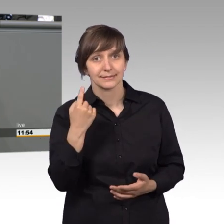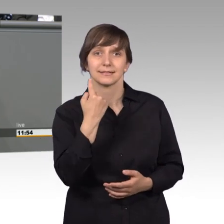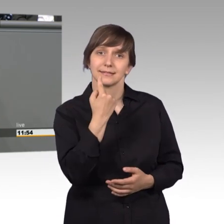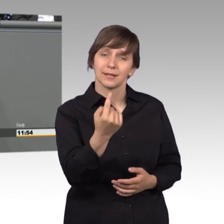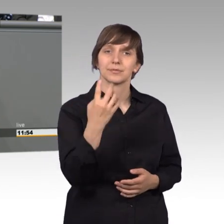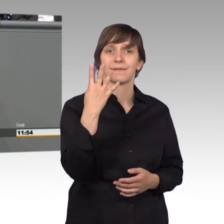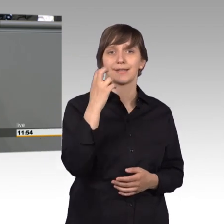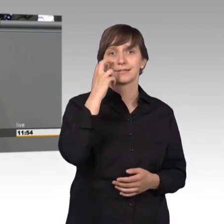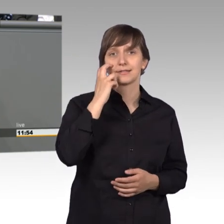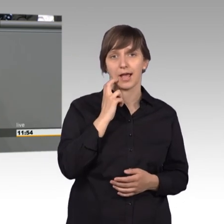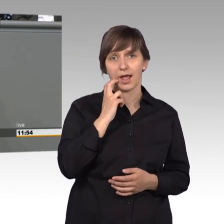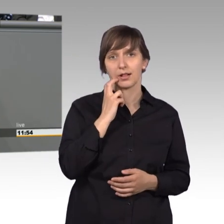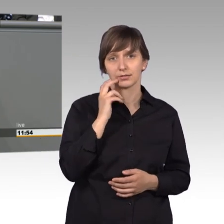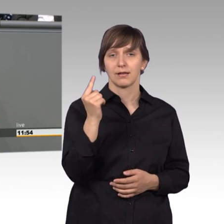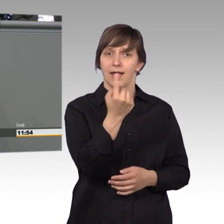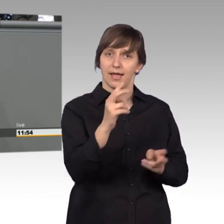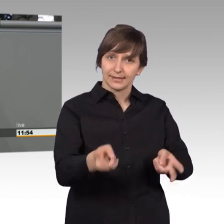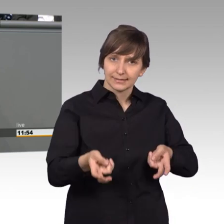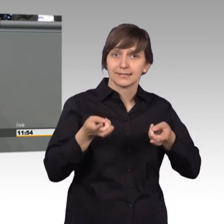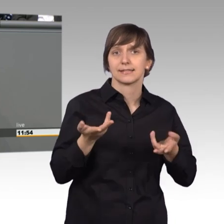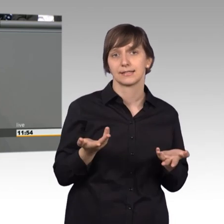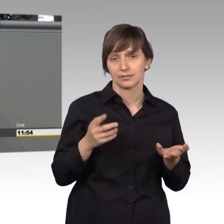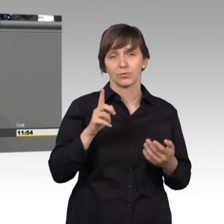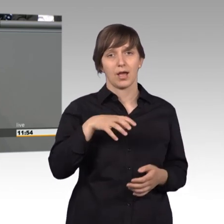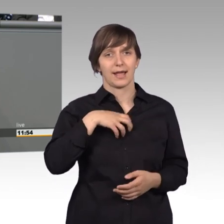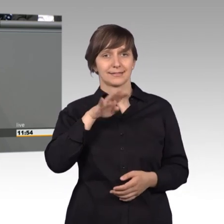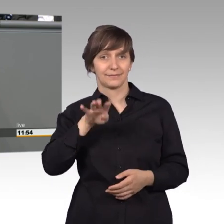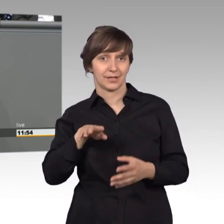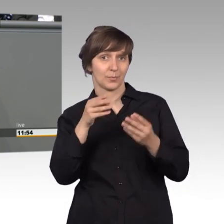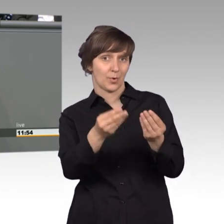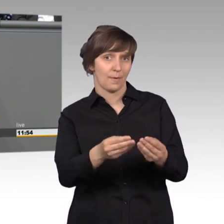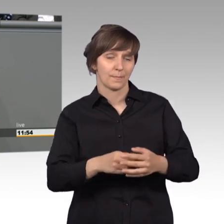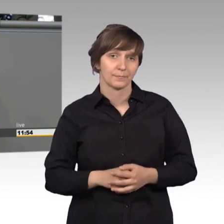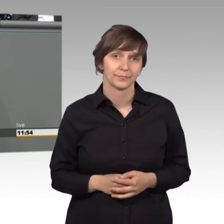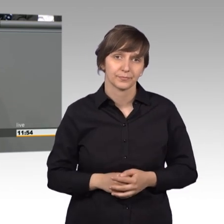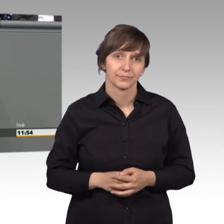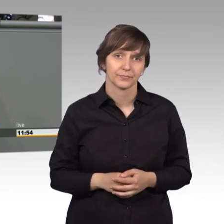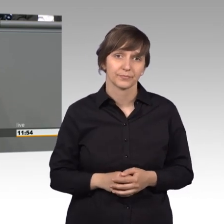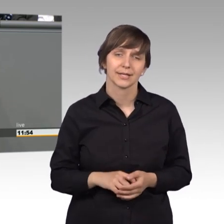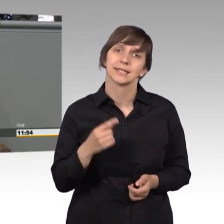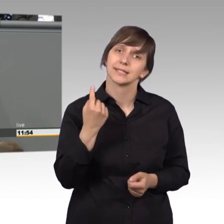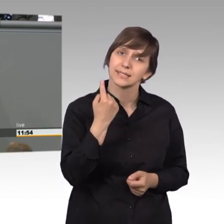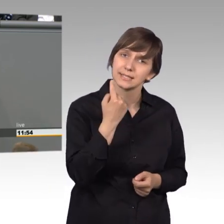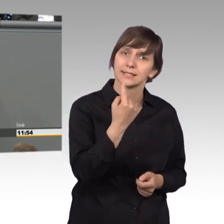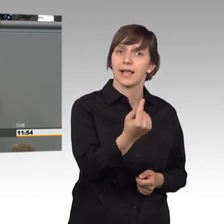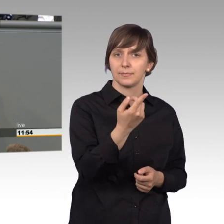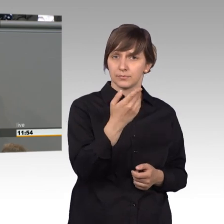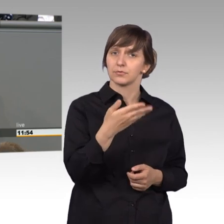Alleinerziehende und bekommt Hartz 4. Sie hatte Jens Spahn gebeten, doch